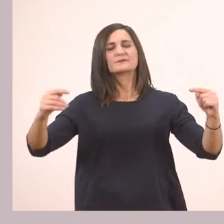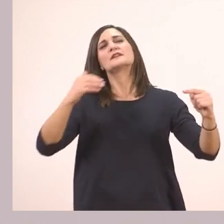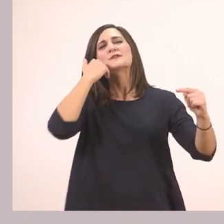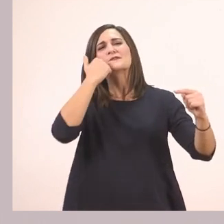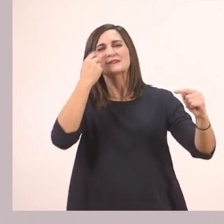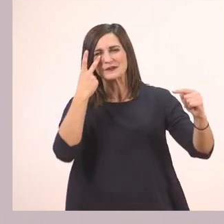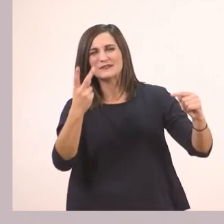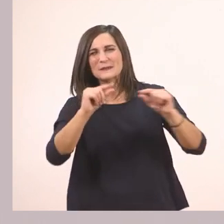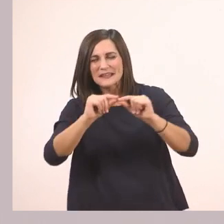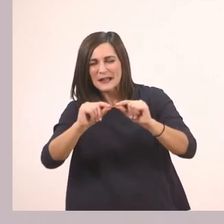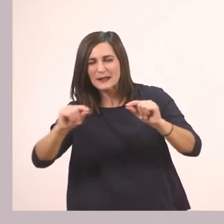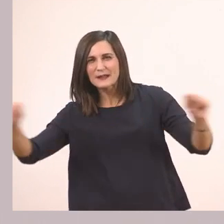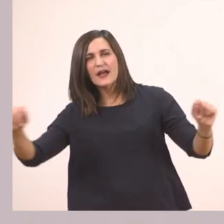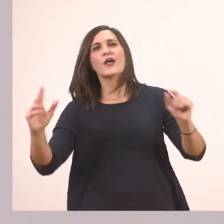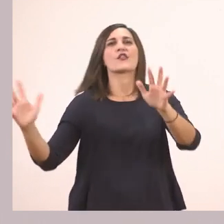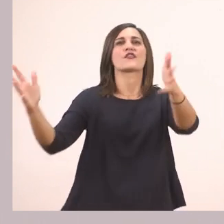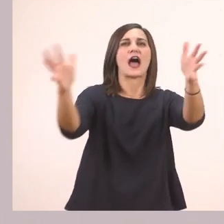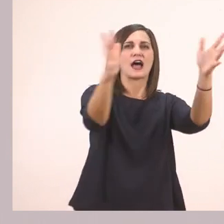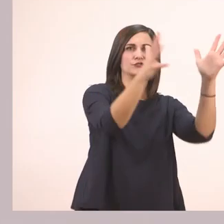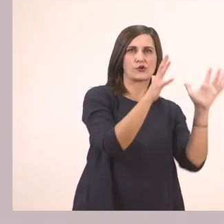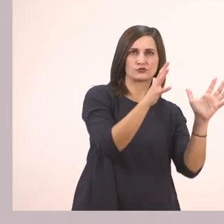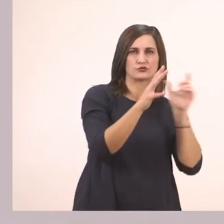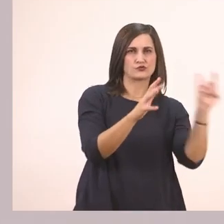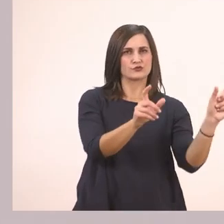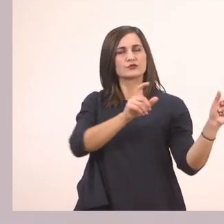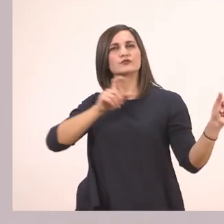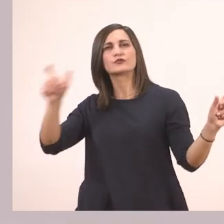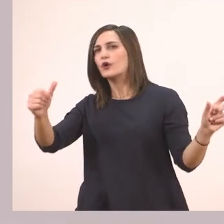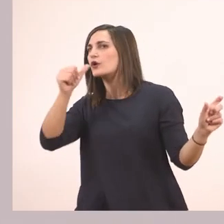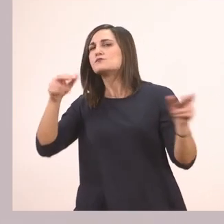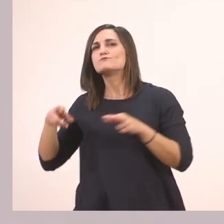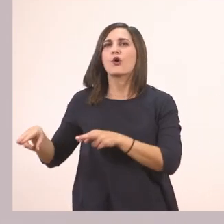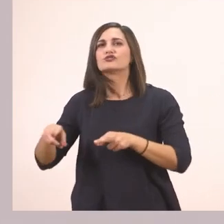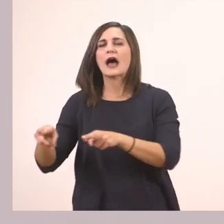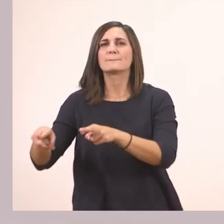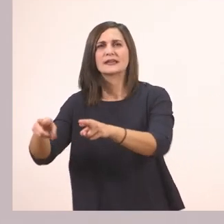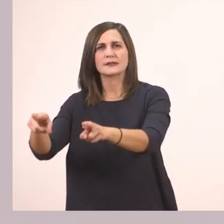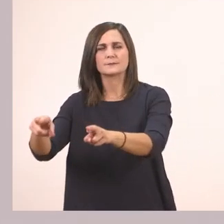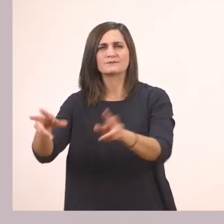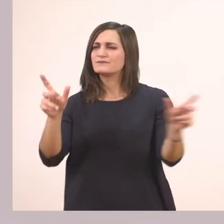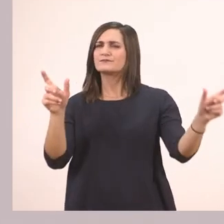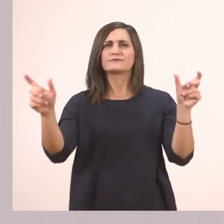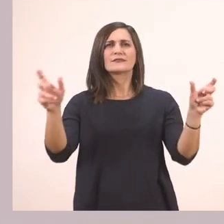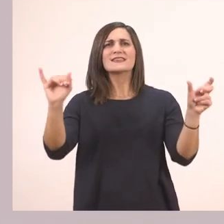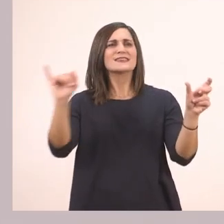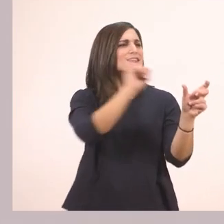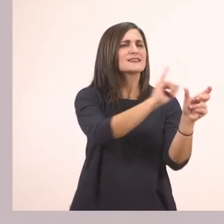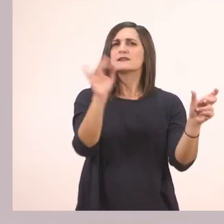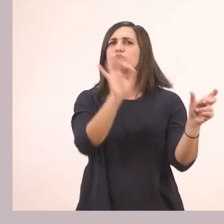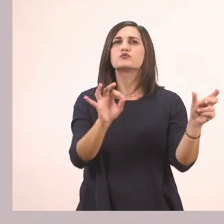έχει ένα δάσος και ένα ποτάμι. Ποια έχει ι; Το ποτάμι.